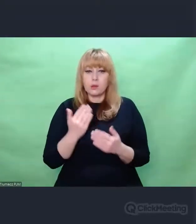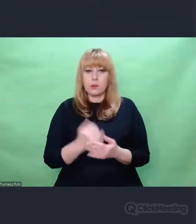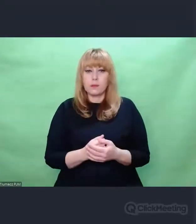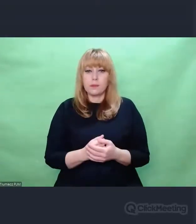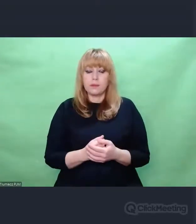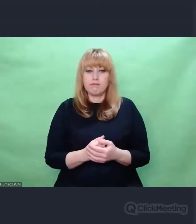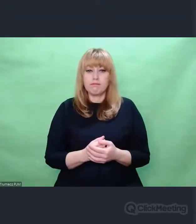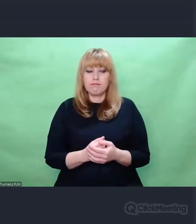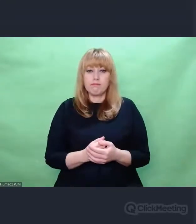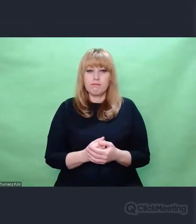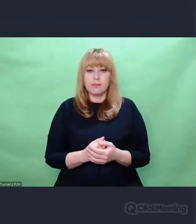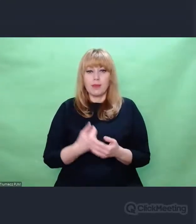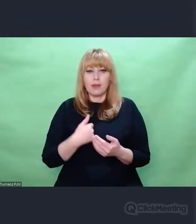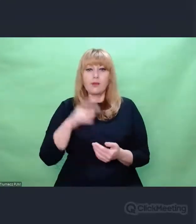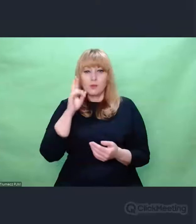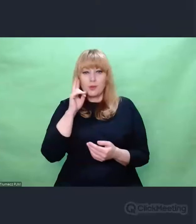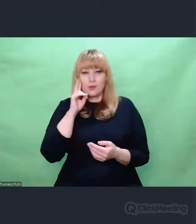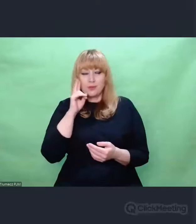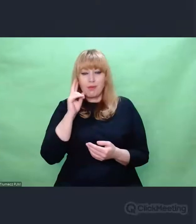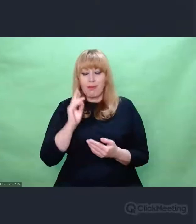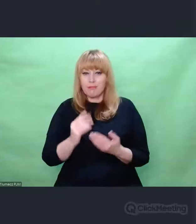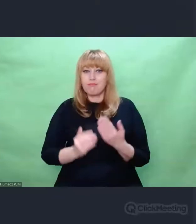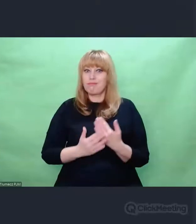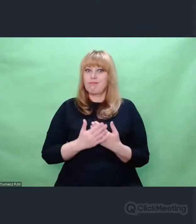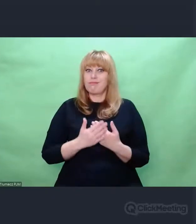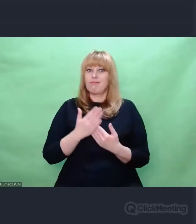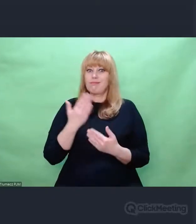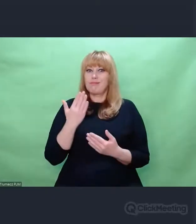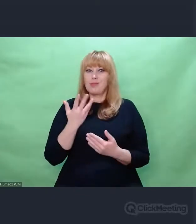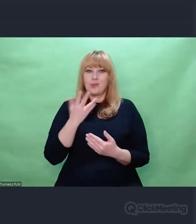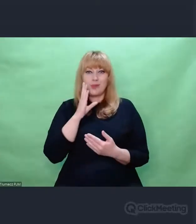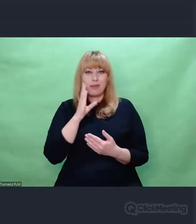Odkryto przede mną, to był taki wielki dar.